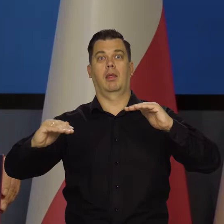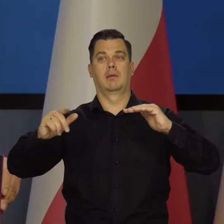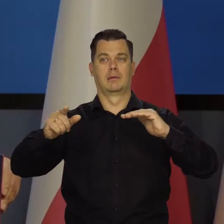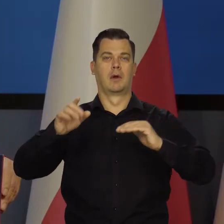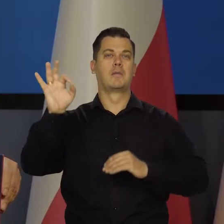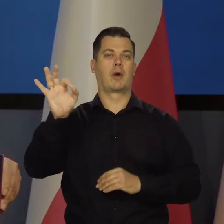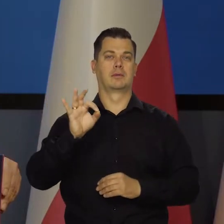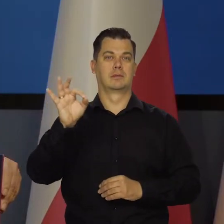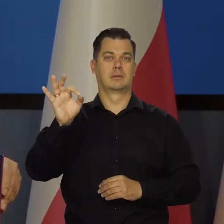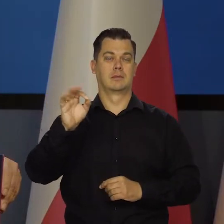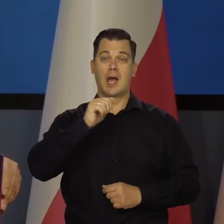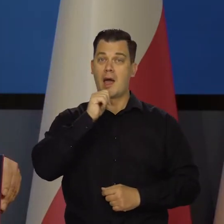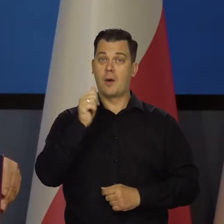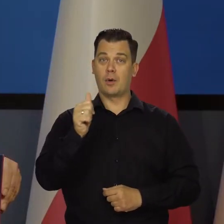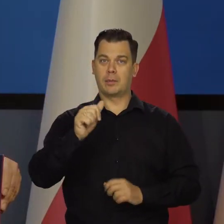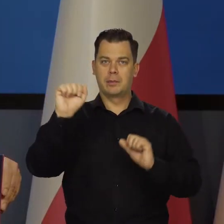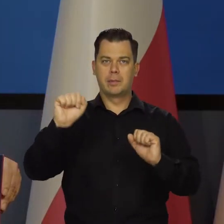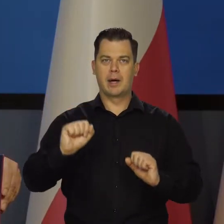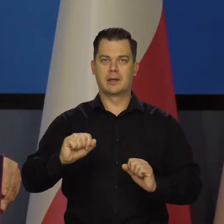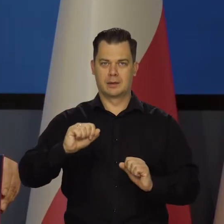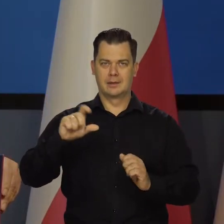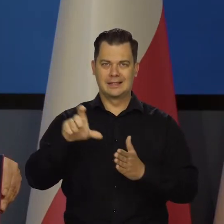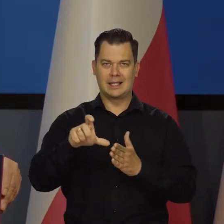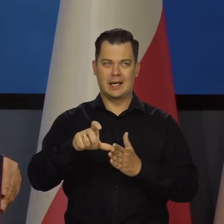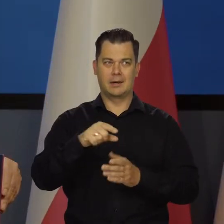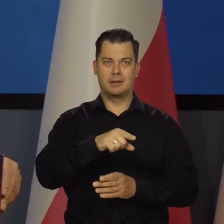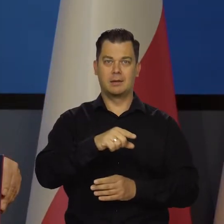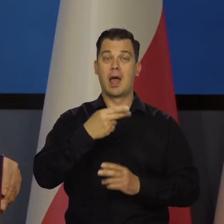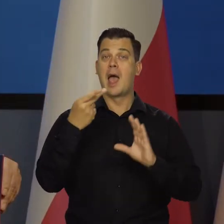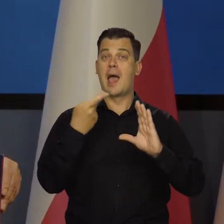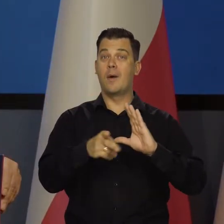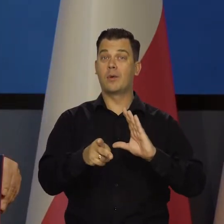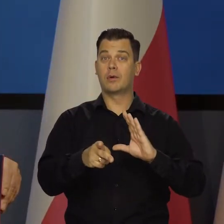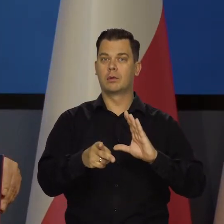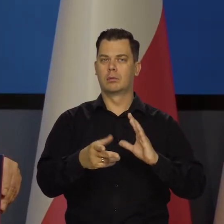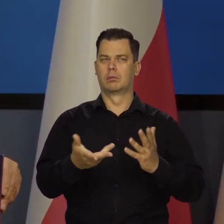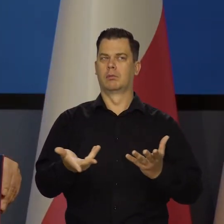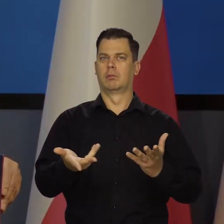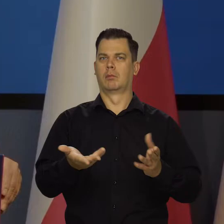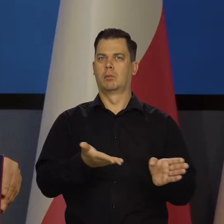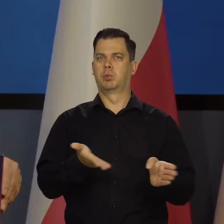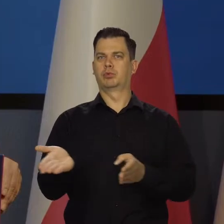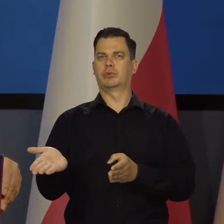Europejski Bank Centralny, na przykład strefę euro. Dlaczego w strefie euro się tak dzieje to Państwo wiedzą,